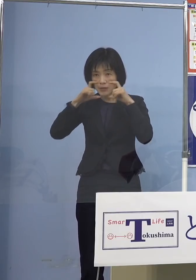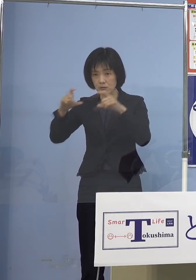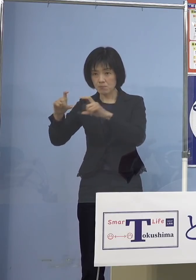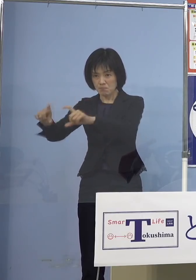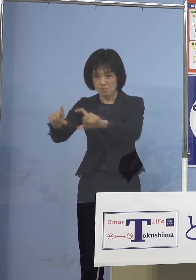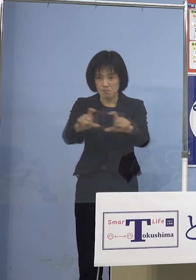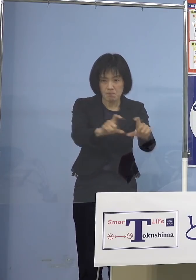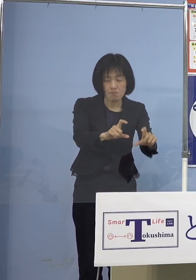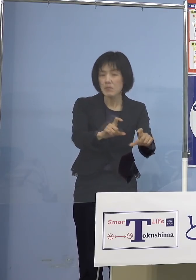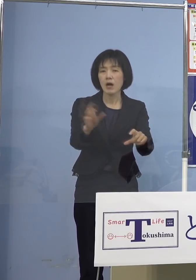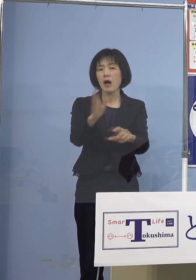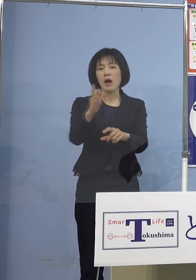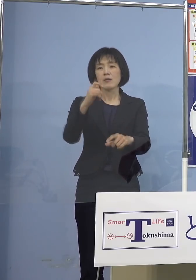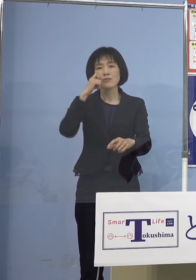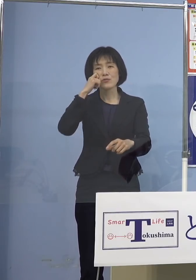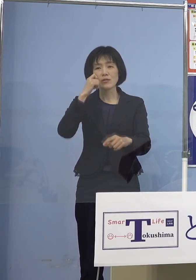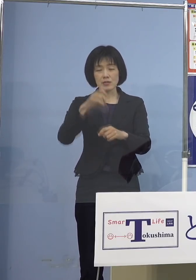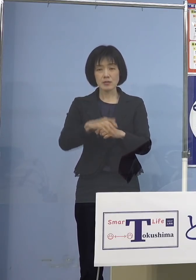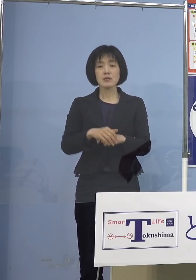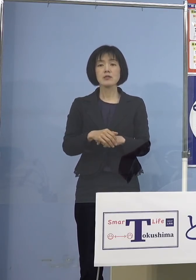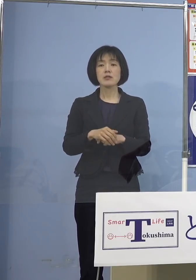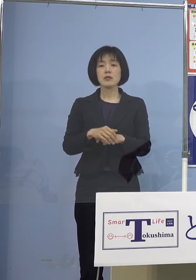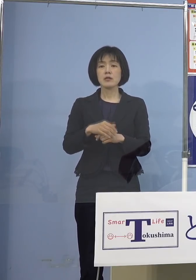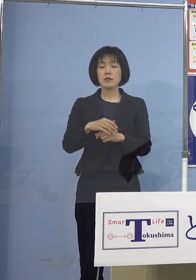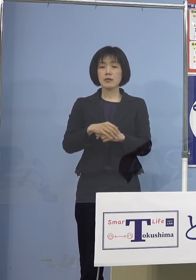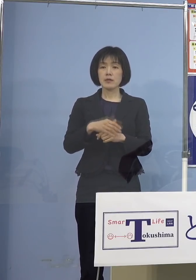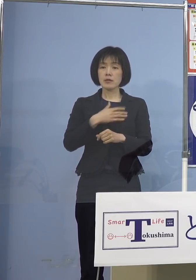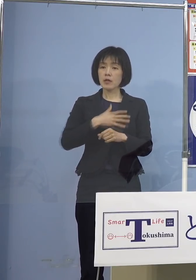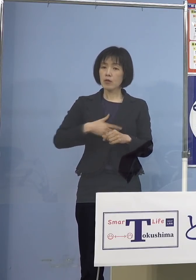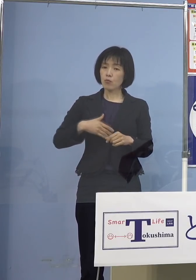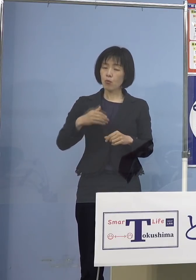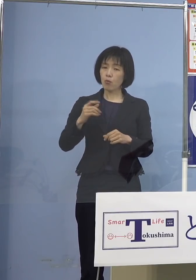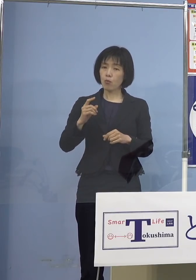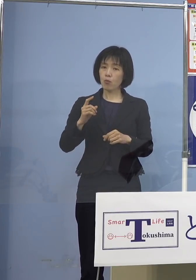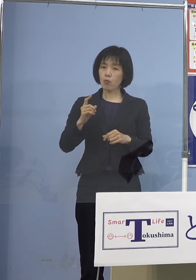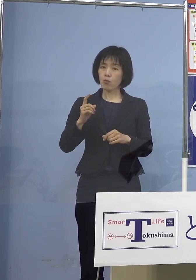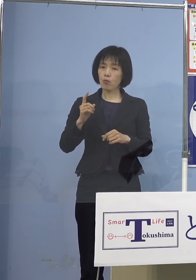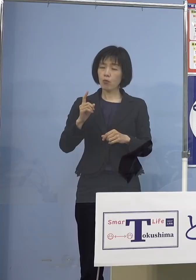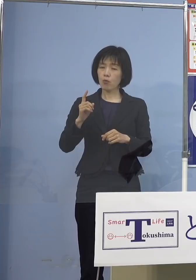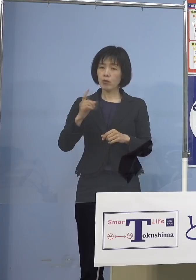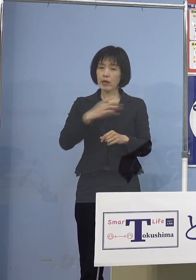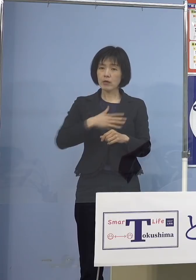必ずしも健康上どうかということも ありますから、そうした意味では